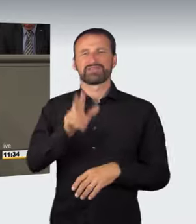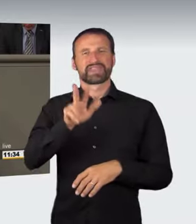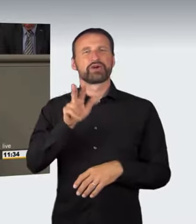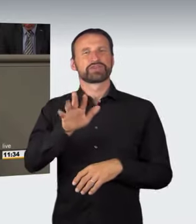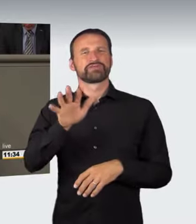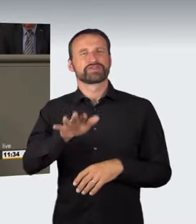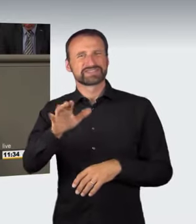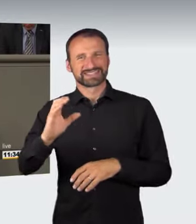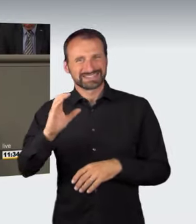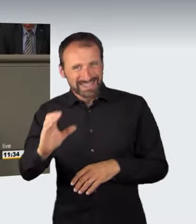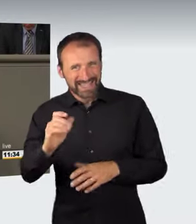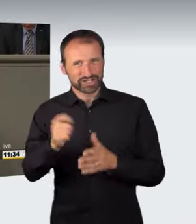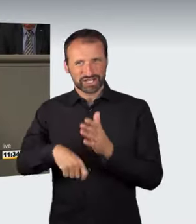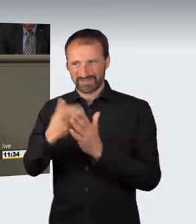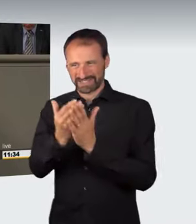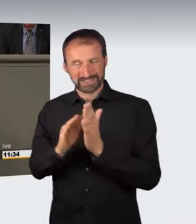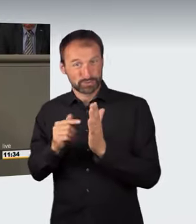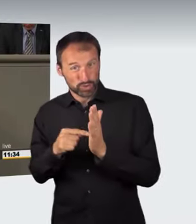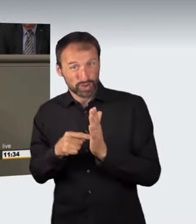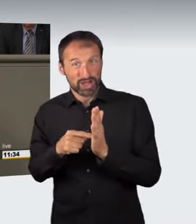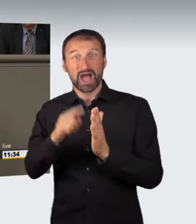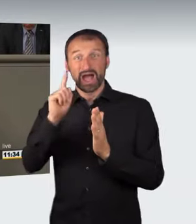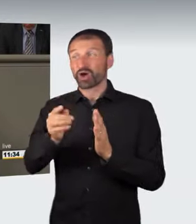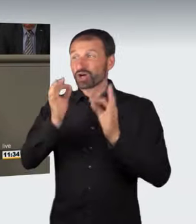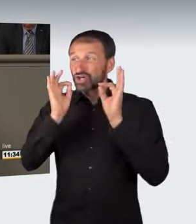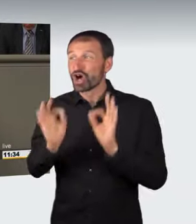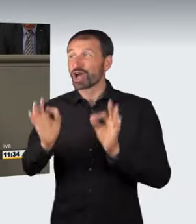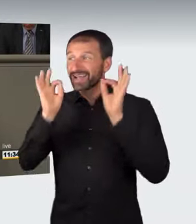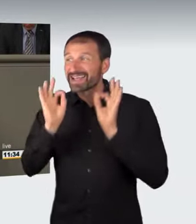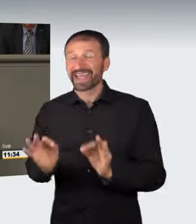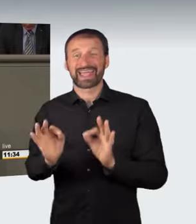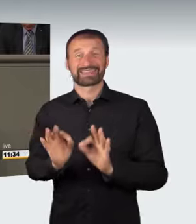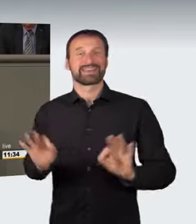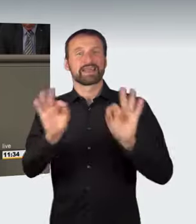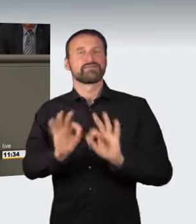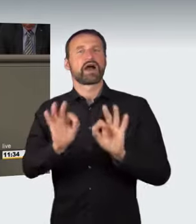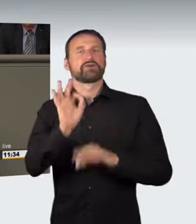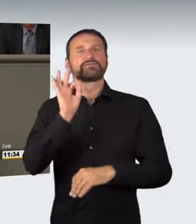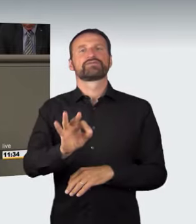setzt die Feststellung einer konkreten Gefahr für Dritte oder Sachen von bedeutendem Wert voraus; die bloße abstrakte Gefährdung